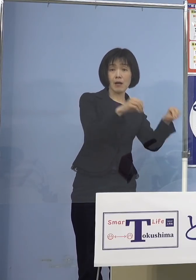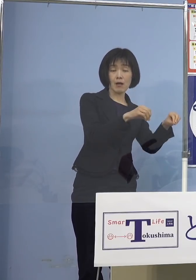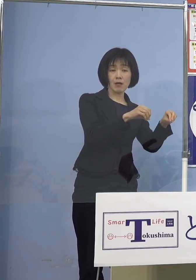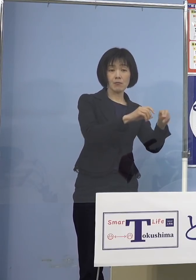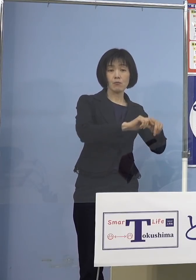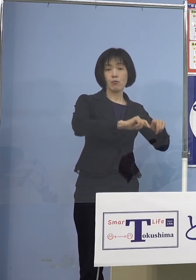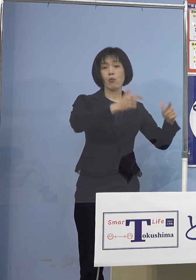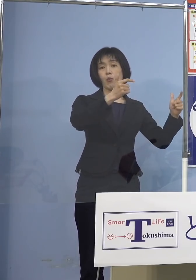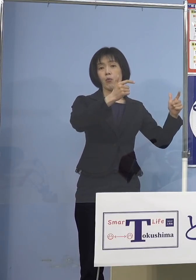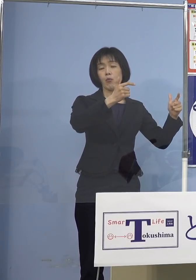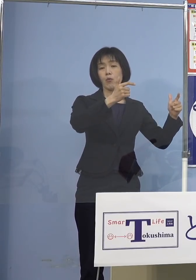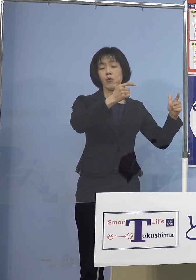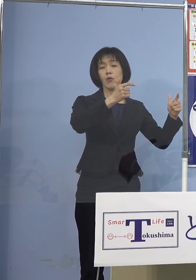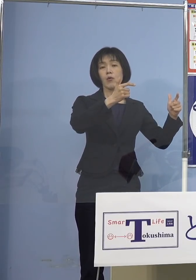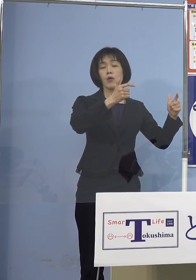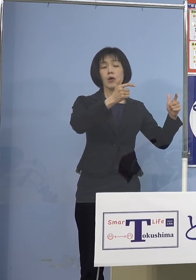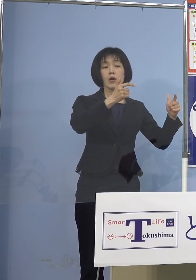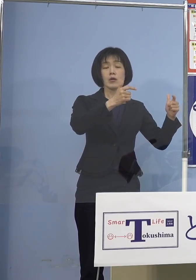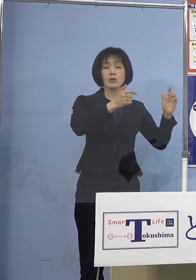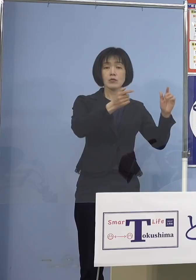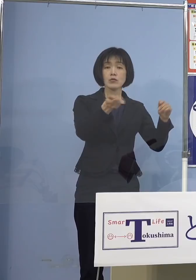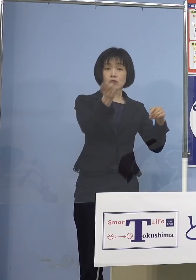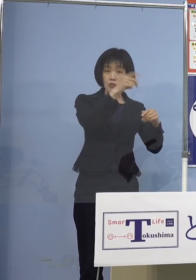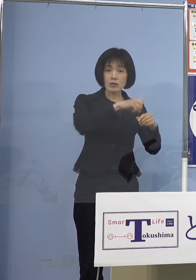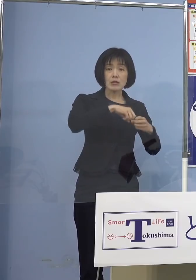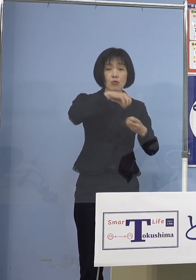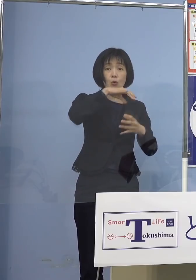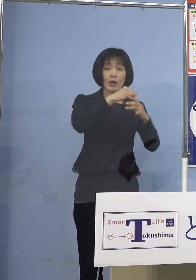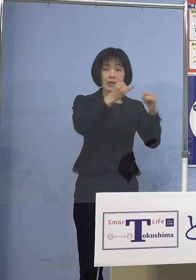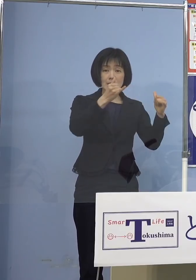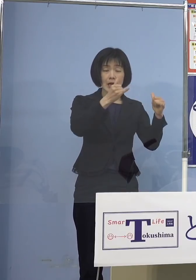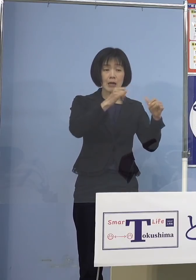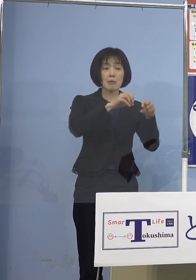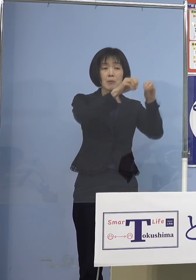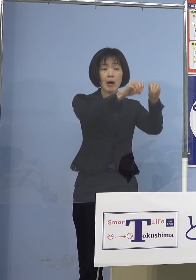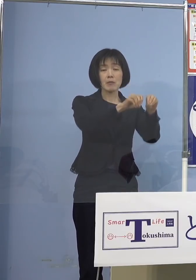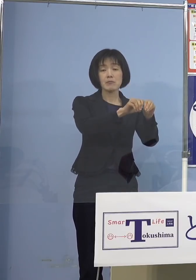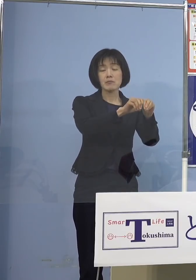結果として高齢者の方にうつってしまう あるいはお父さん、お母さん